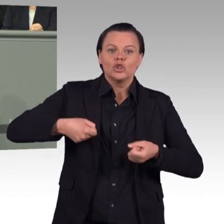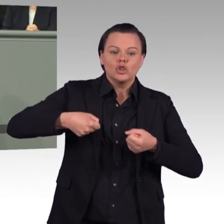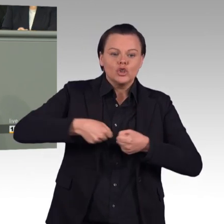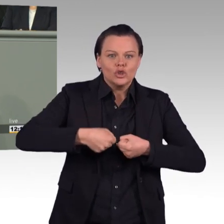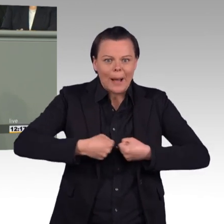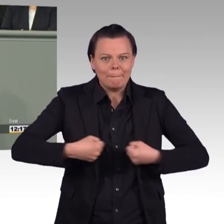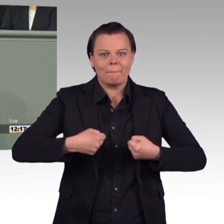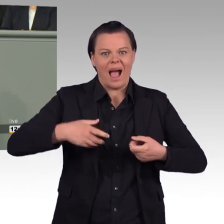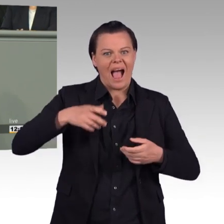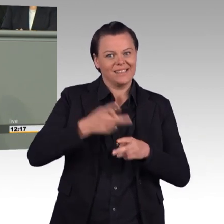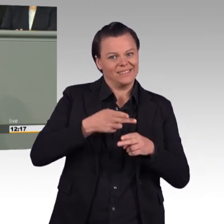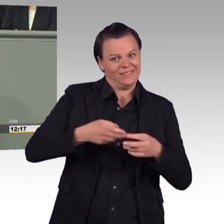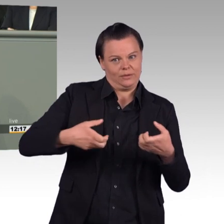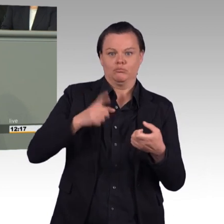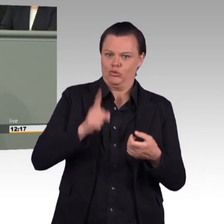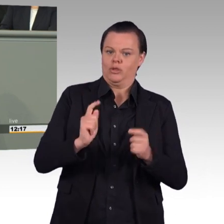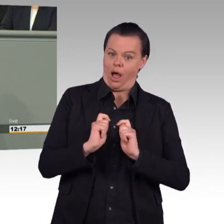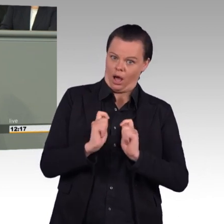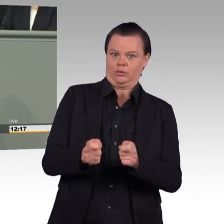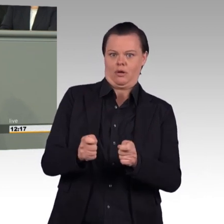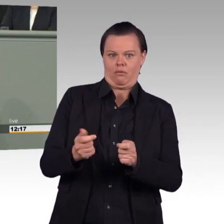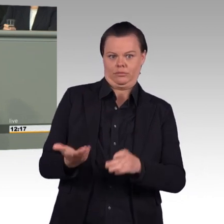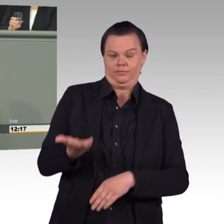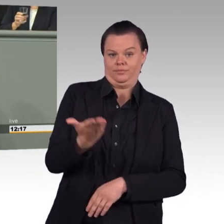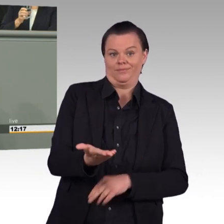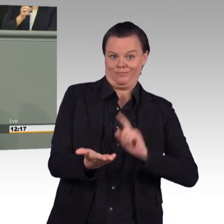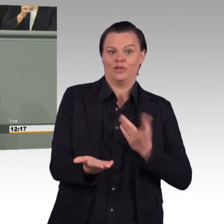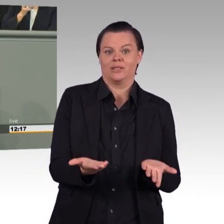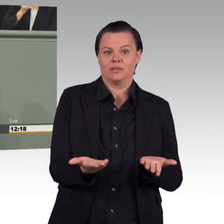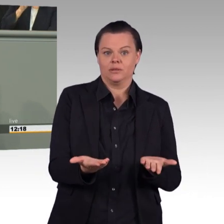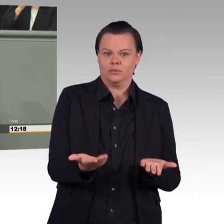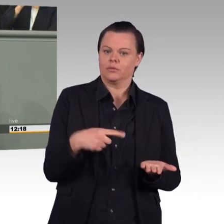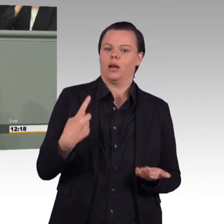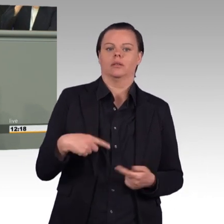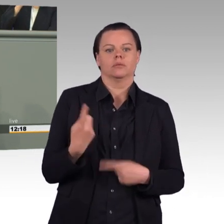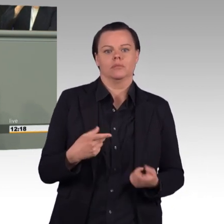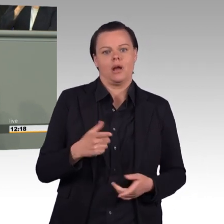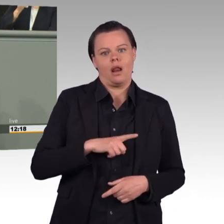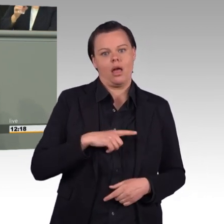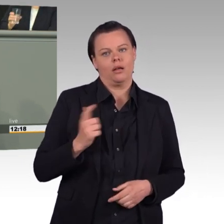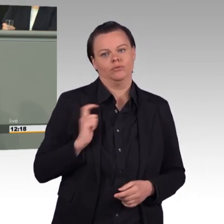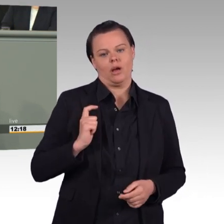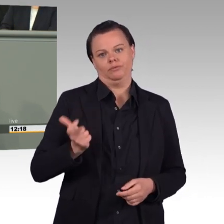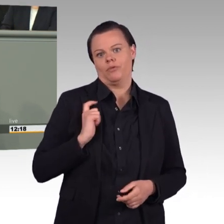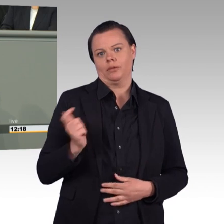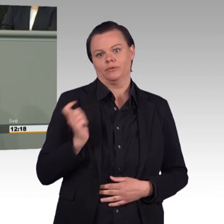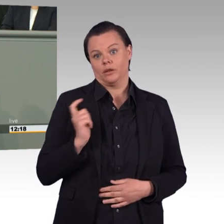Ich sehe nicht ein, warum man ganzen Kompanien nur 500 Euro Handgeld im Jahr anvertraut, während sie mit millionenteurem Gerät arbeiten.